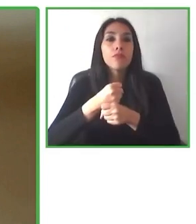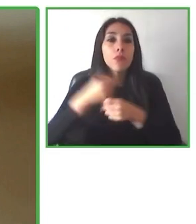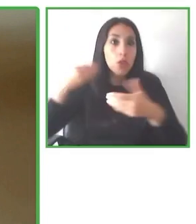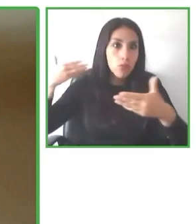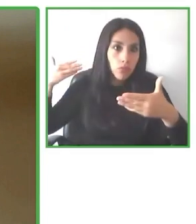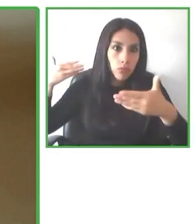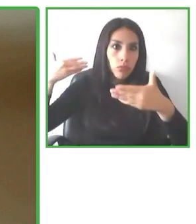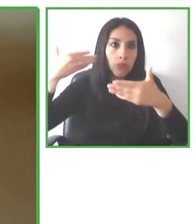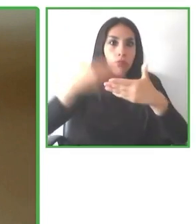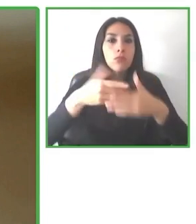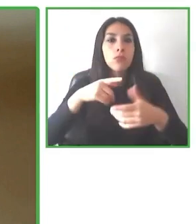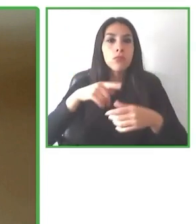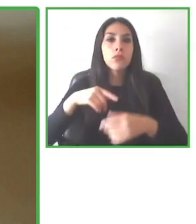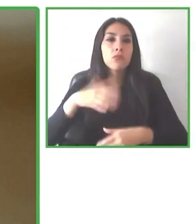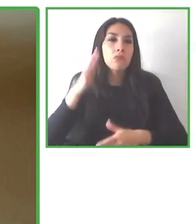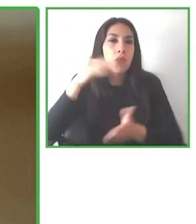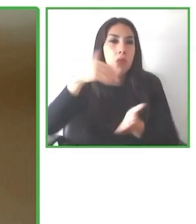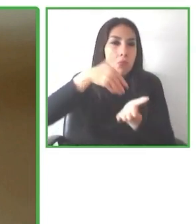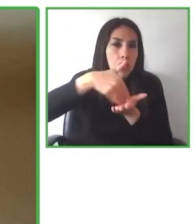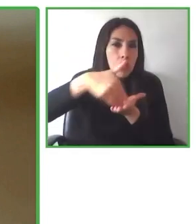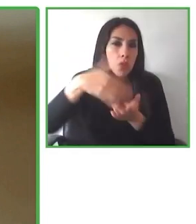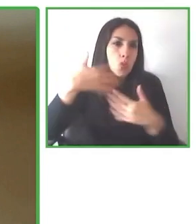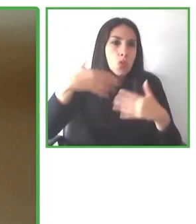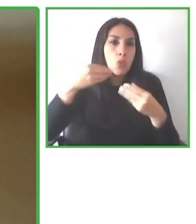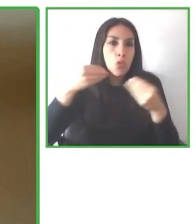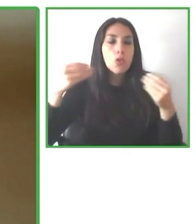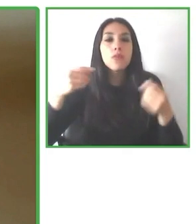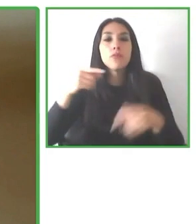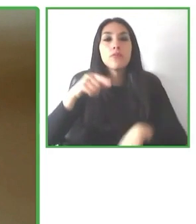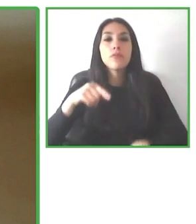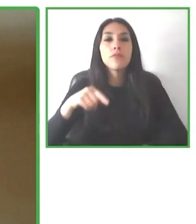pero en realidad es accessibilitas es accesibilidad en latín.